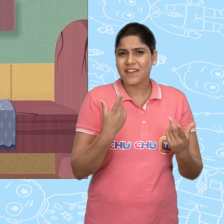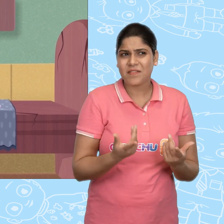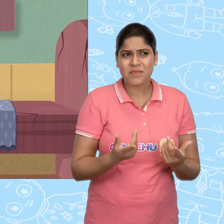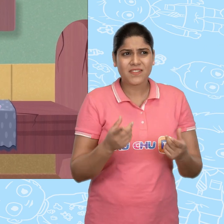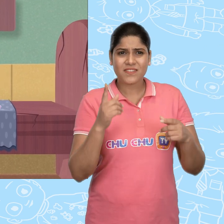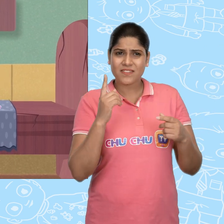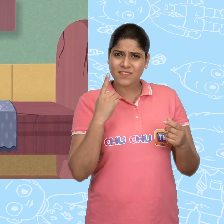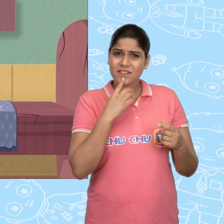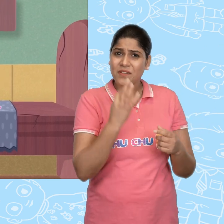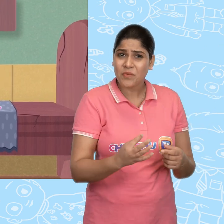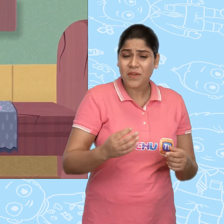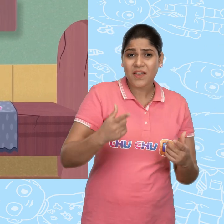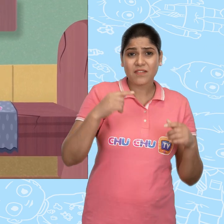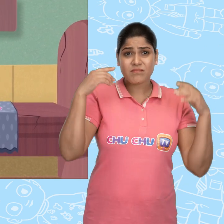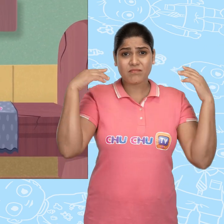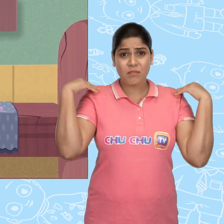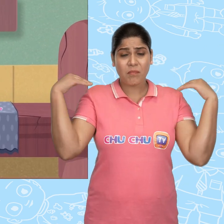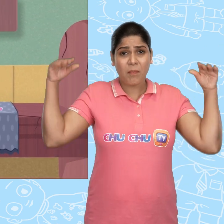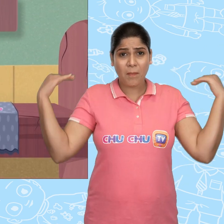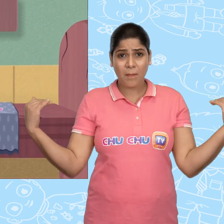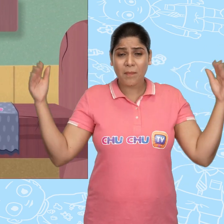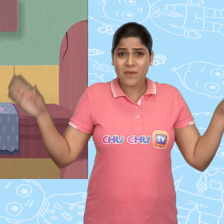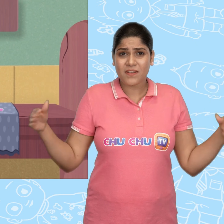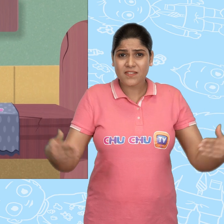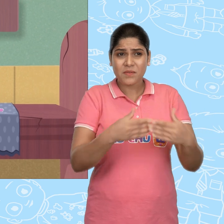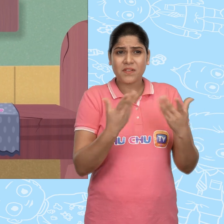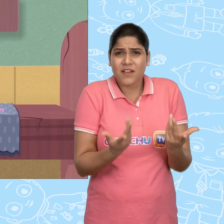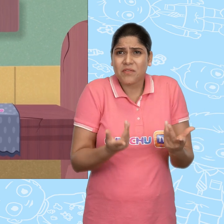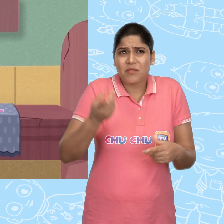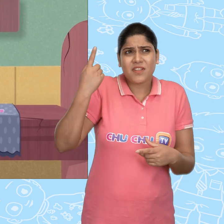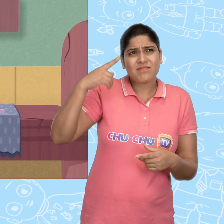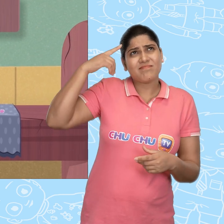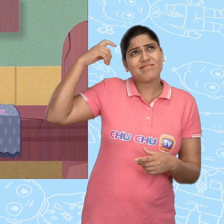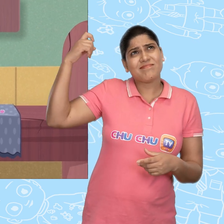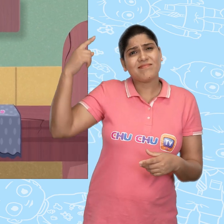क्या मै सच में कल एक परी से मिला था? या वो सिर्फ एक सपना था?